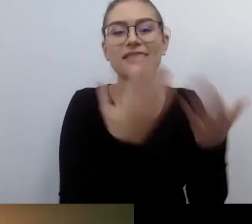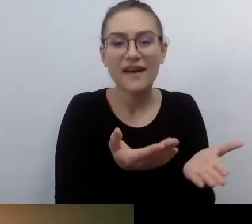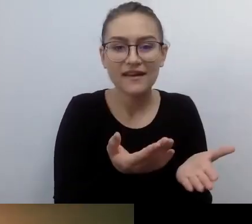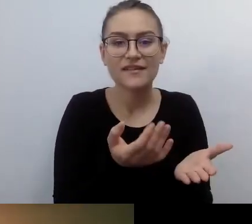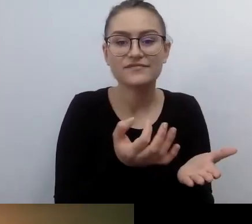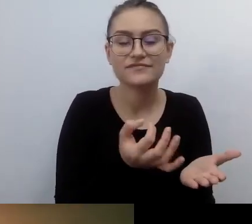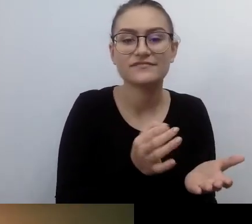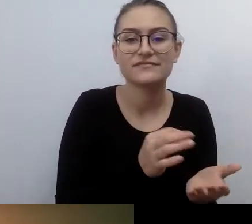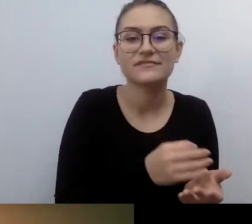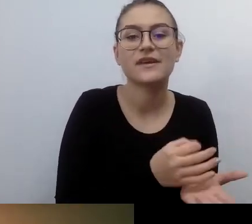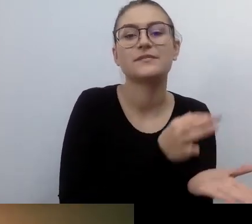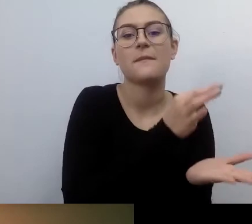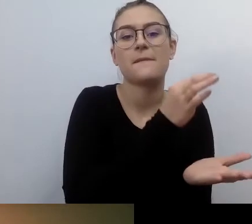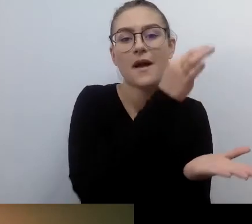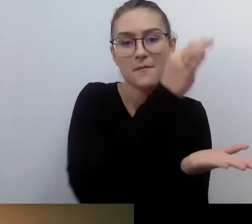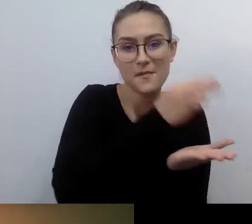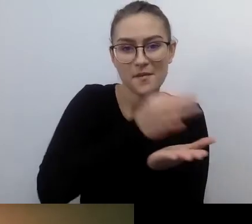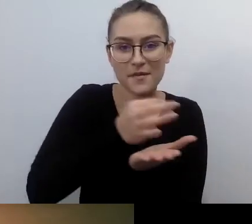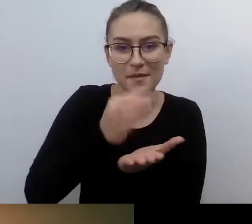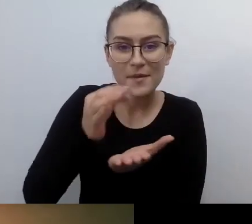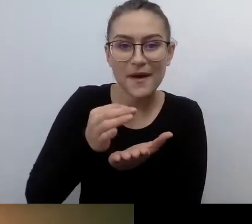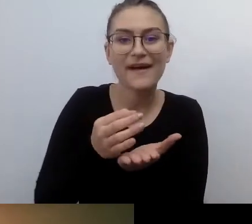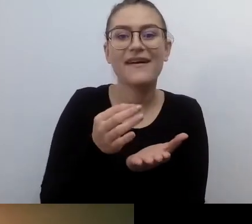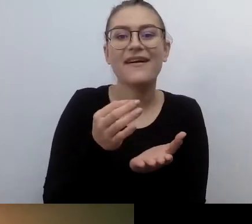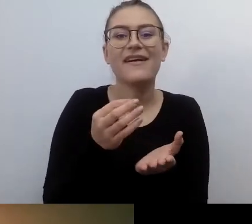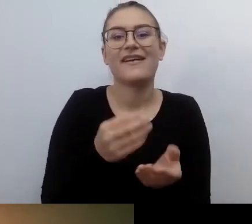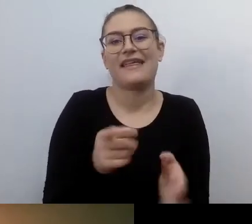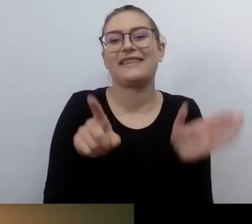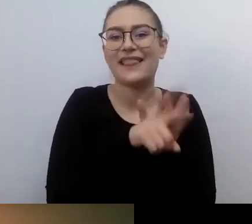To te sławne koperty. Zostały wprowadzone, były wymagane.